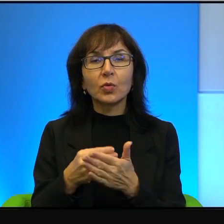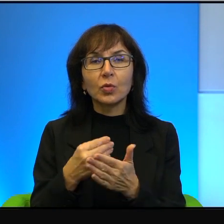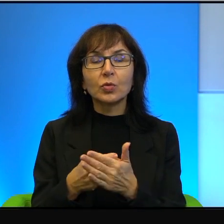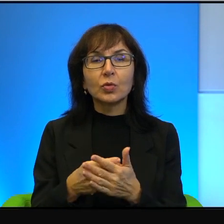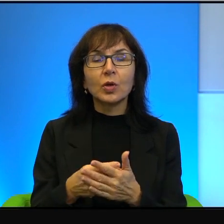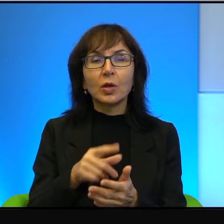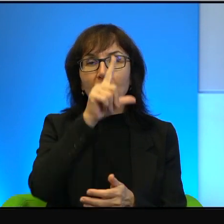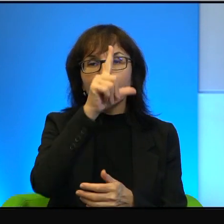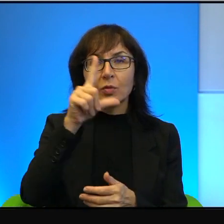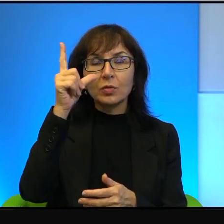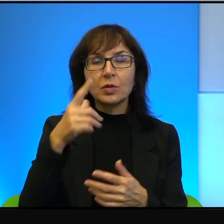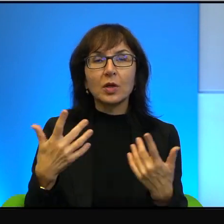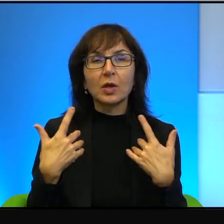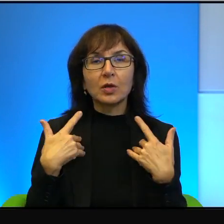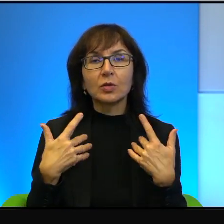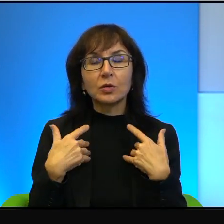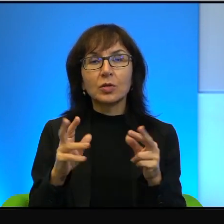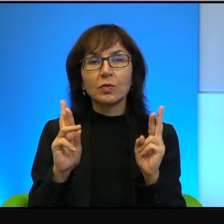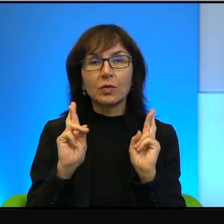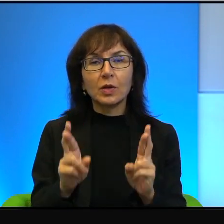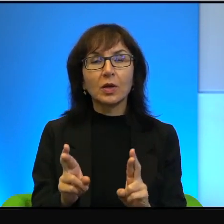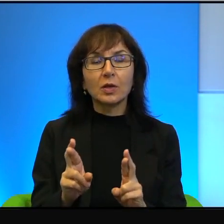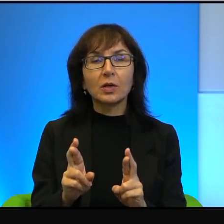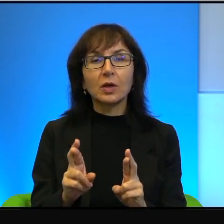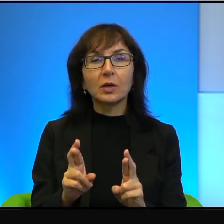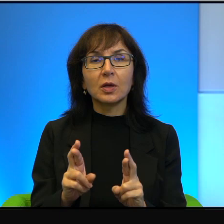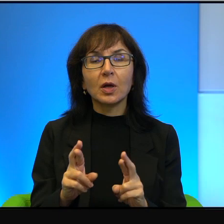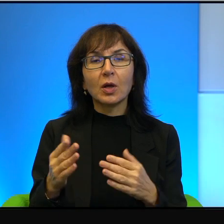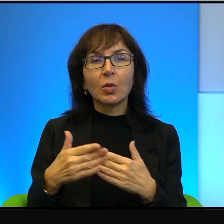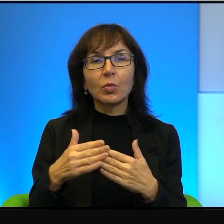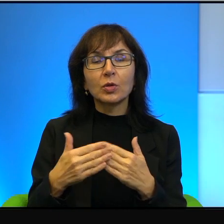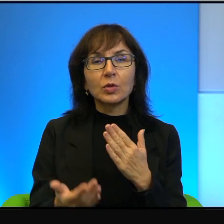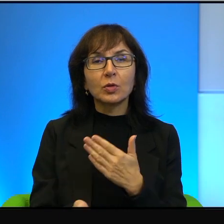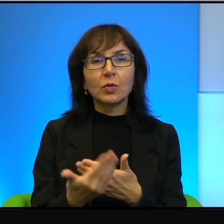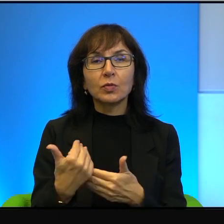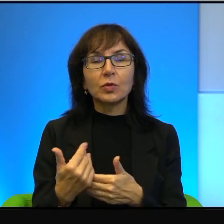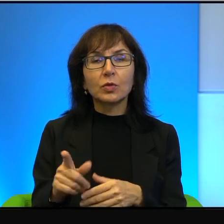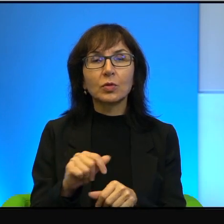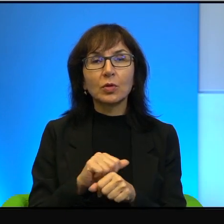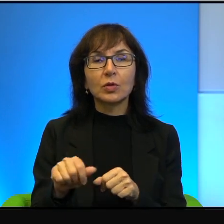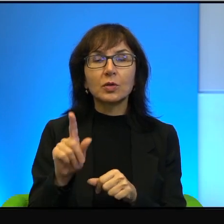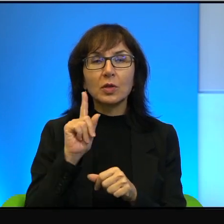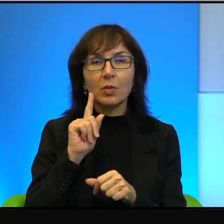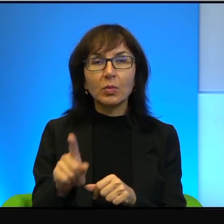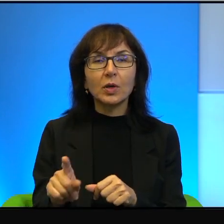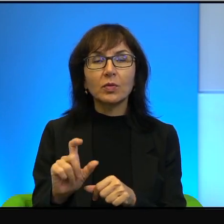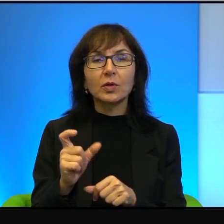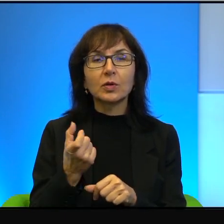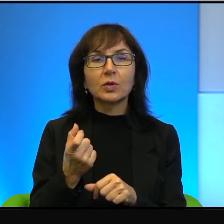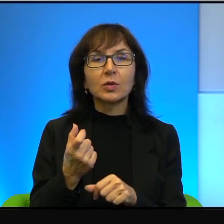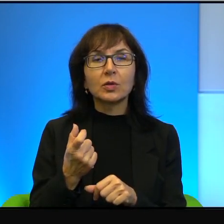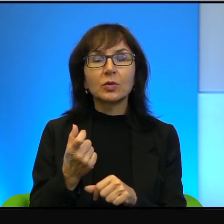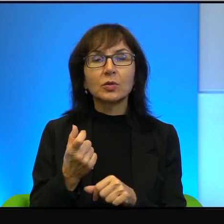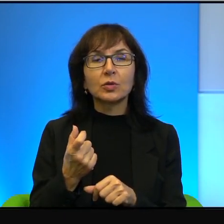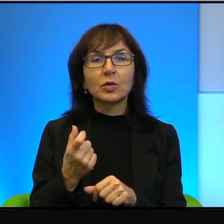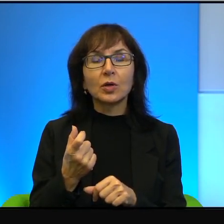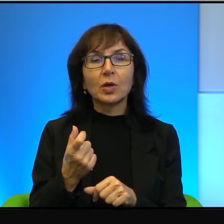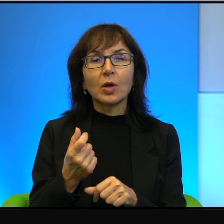że w realiach Bliskiego Wschodu to jest naprawdę coś tak niezwykle marginalnego,